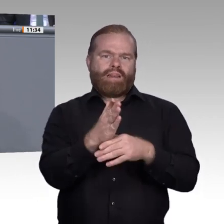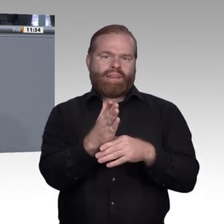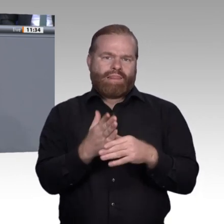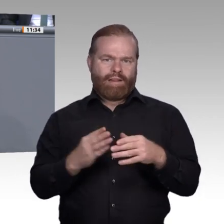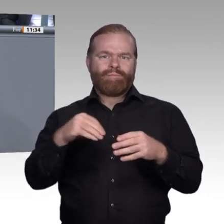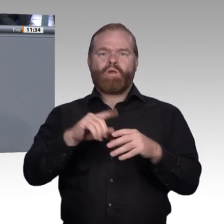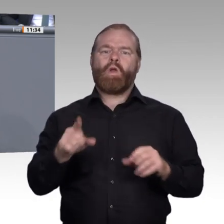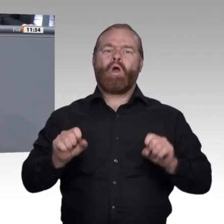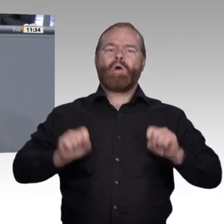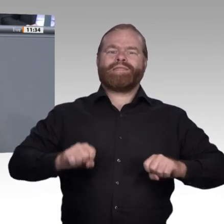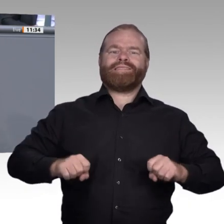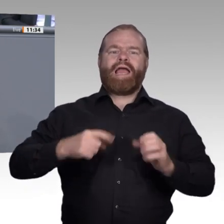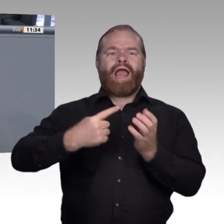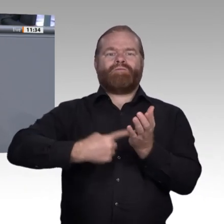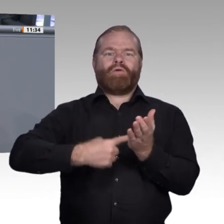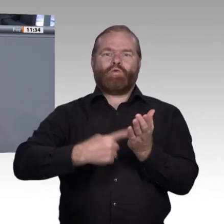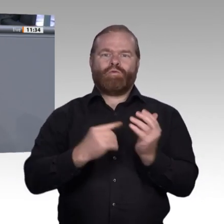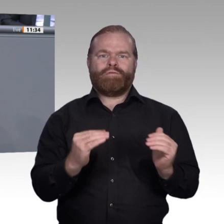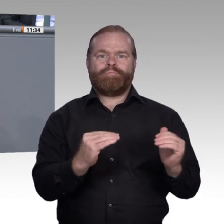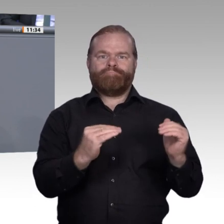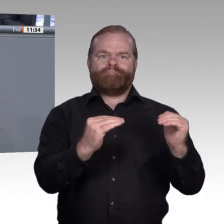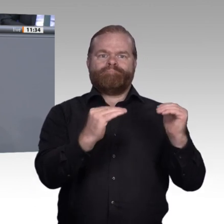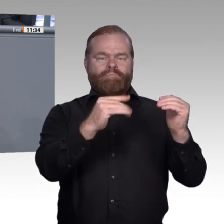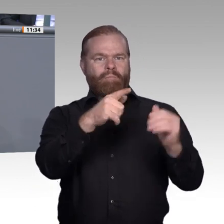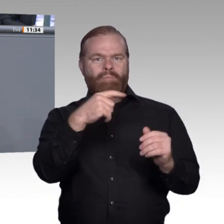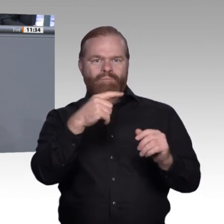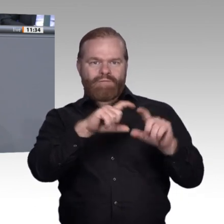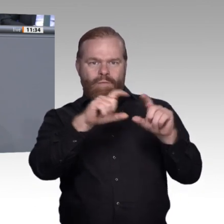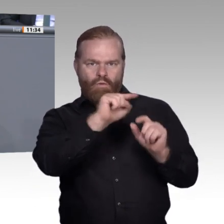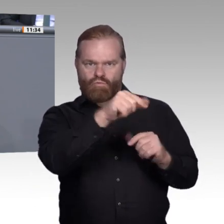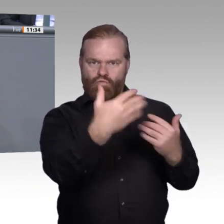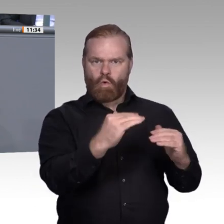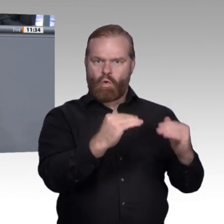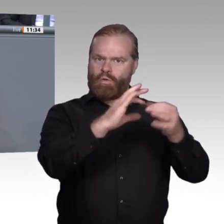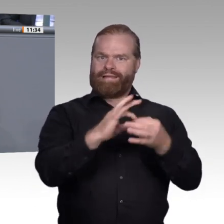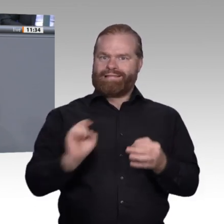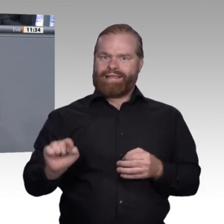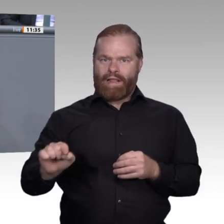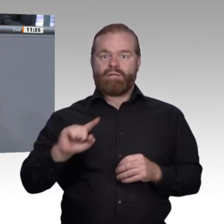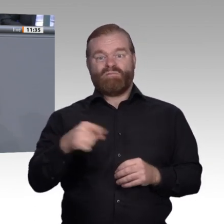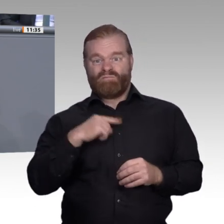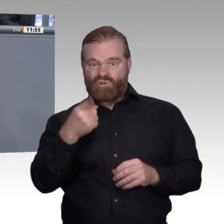natürlich auch die Betriebe davon überzeugen, dass es für sie ein Gewinn auf allen Ebenen